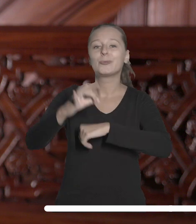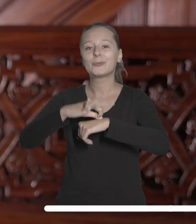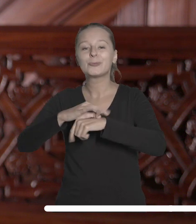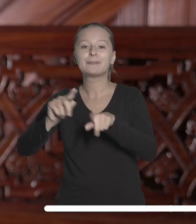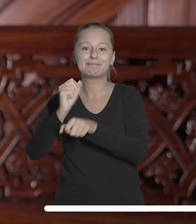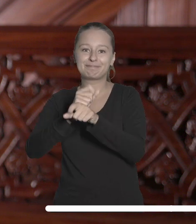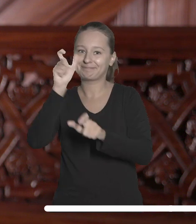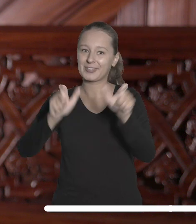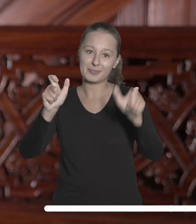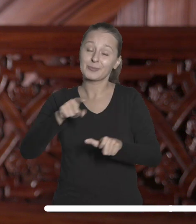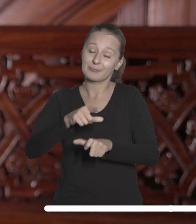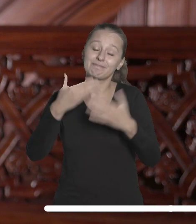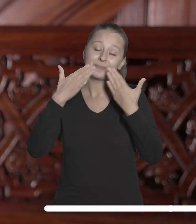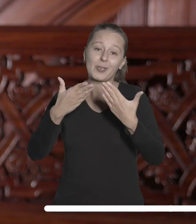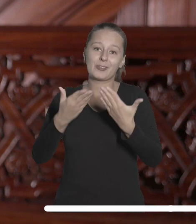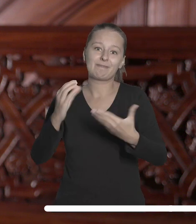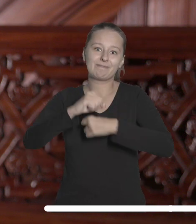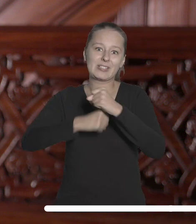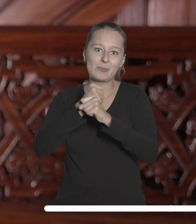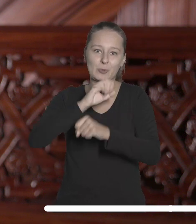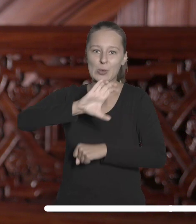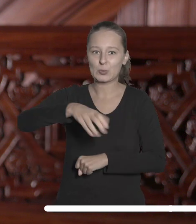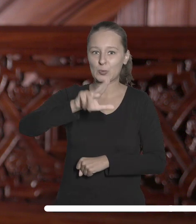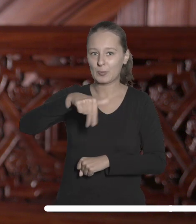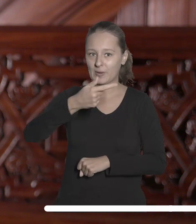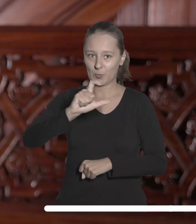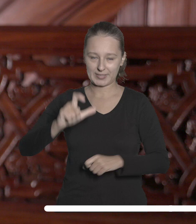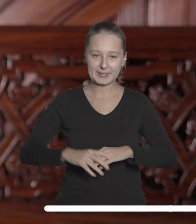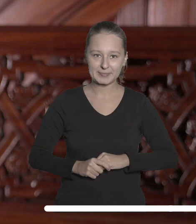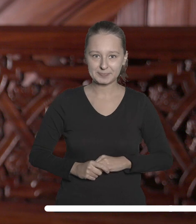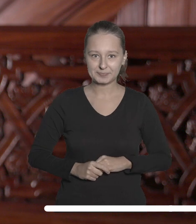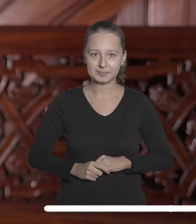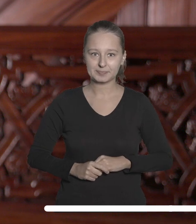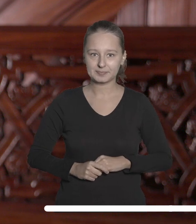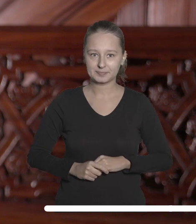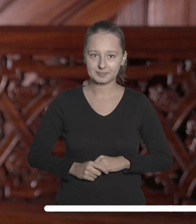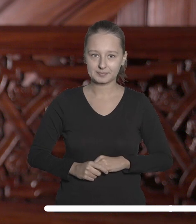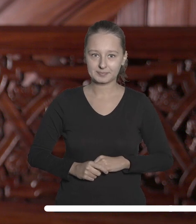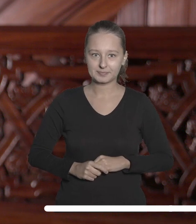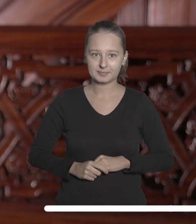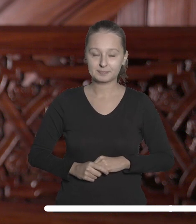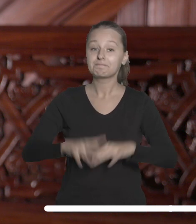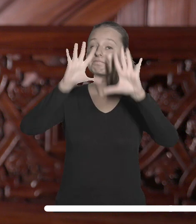przed studentami, doktorantami i pracownikami naszej uczelni. Szanowni Państwo!